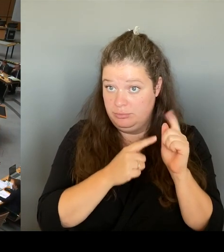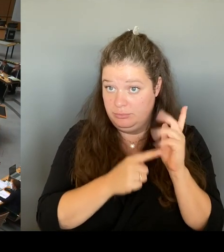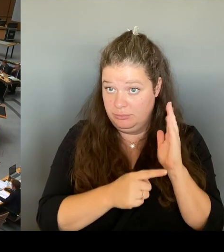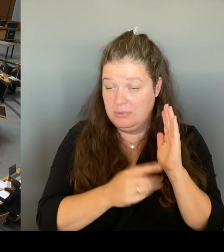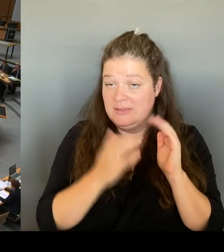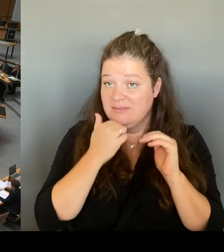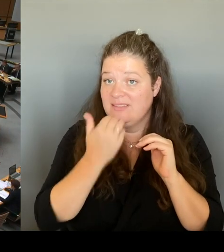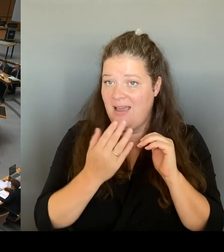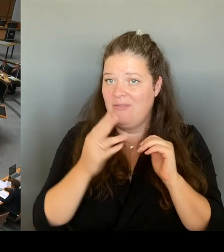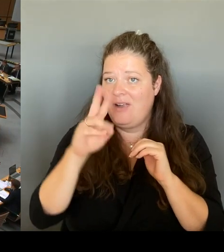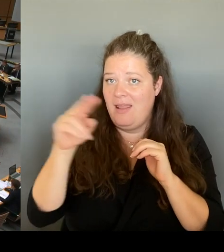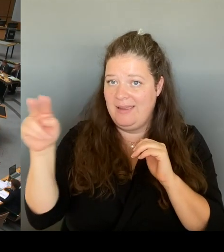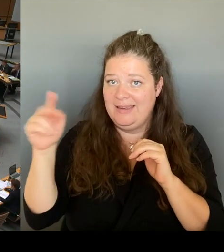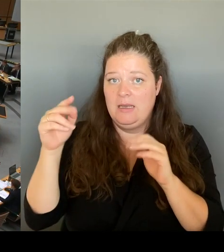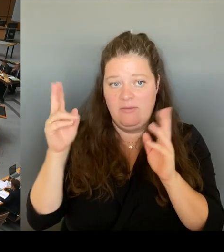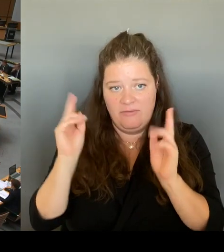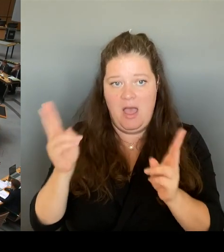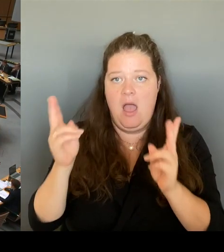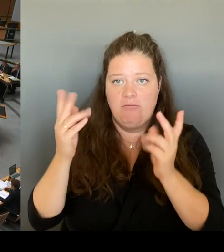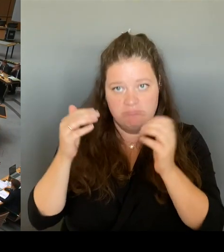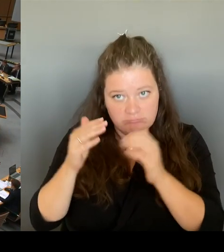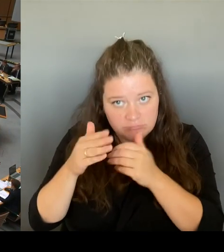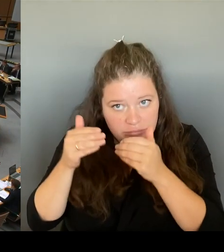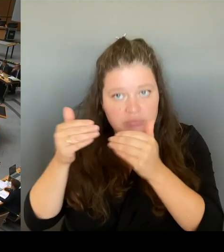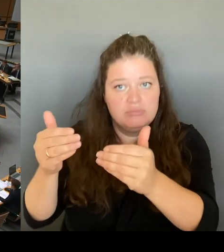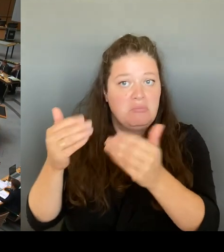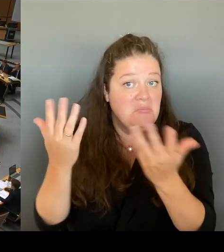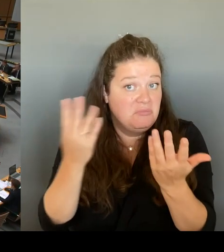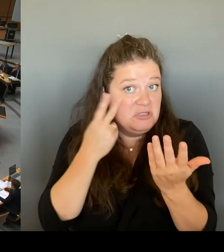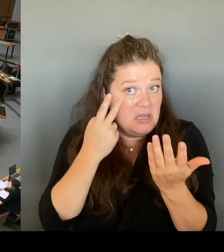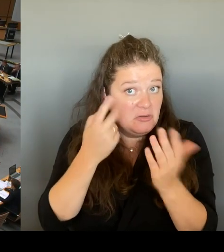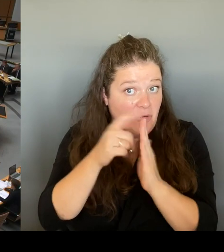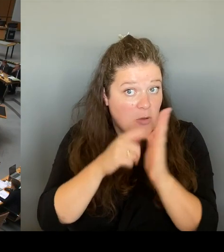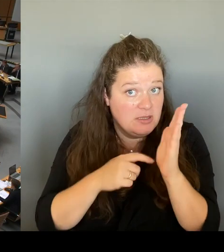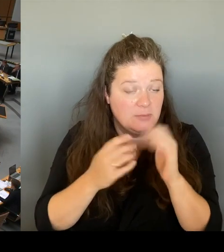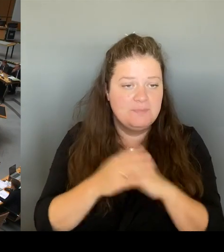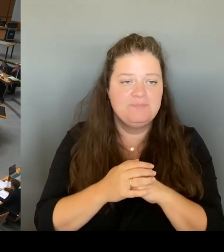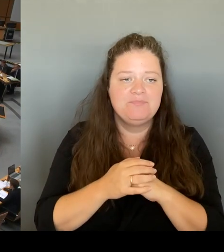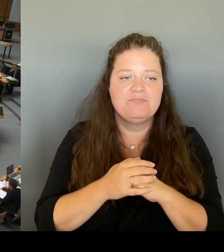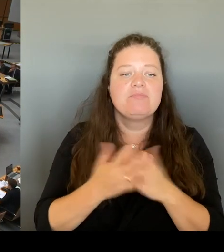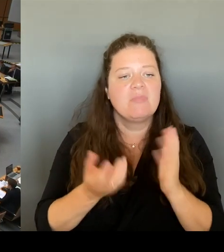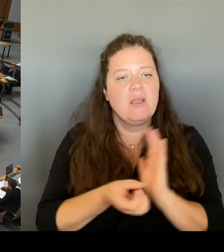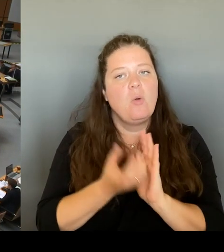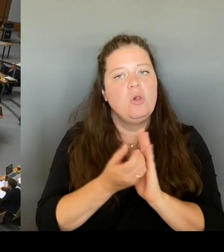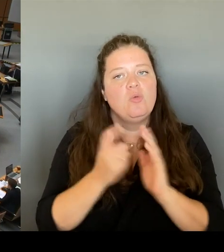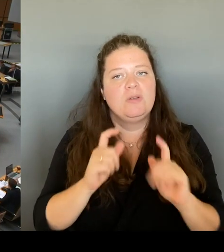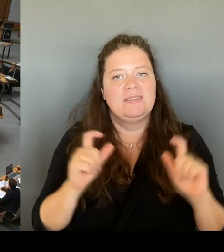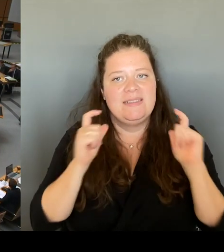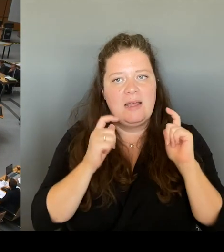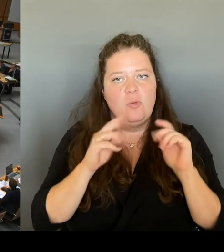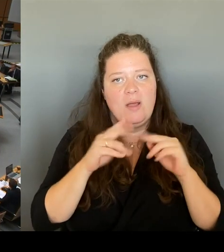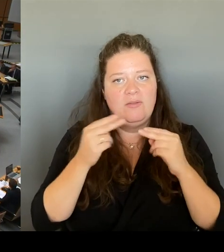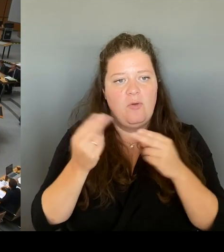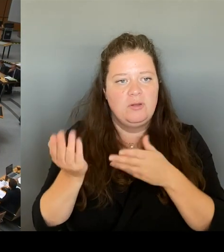Das beantwortet der Kultursenator. Bitte sehr, Herr Zieroch.(Rednerwechsel) Sehr geehrter Herr Präsident! Sehr geehrter Herr Abgeordneter!